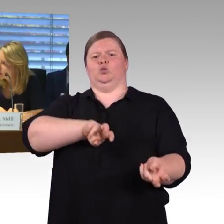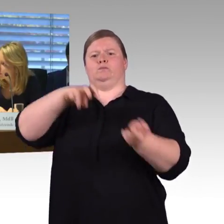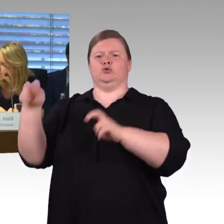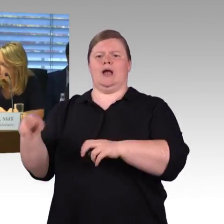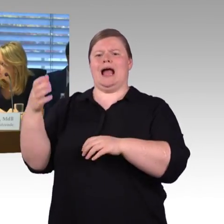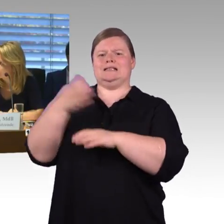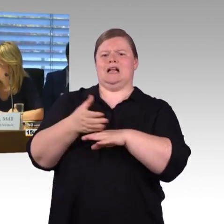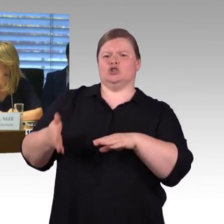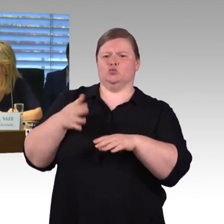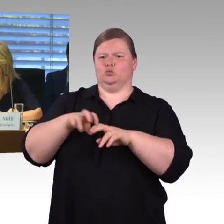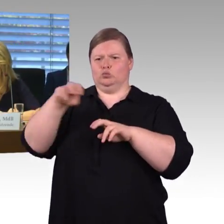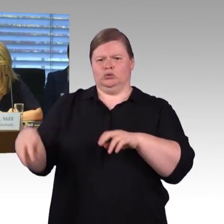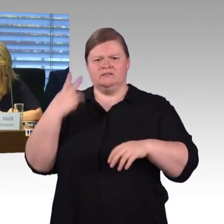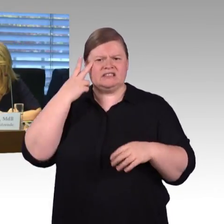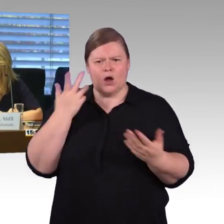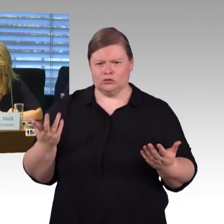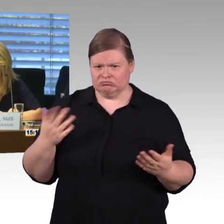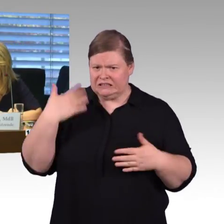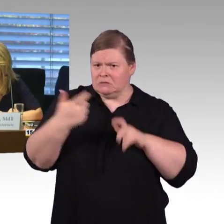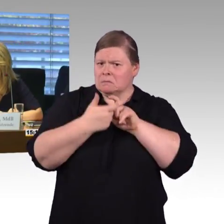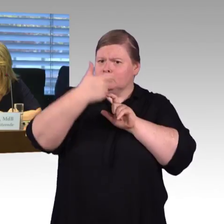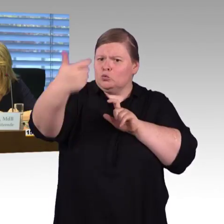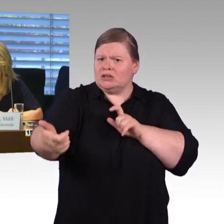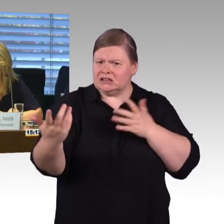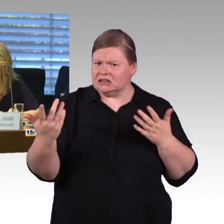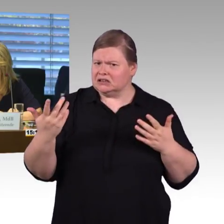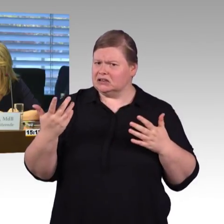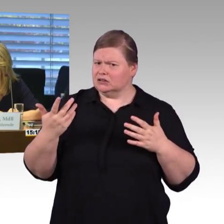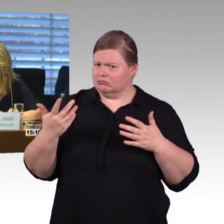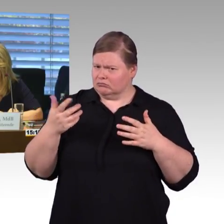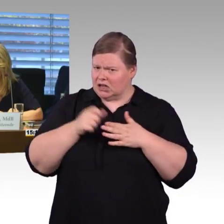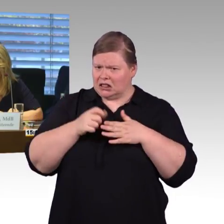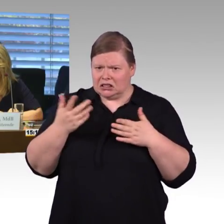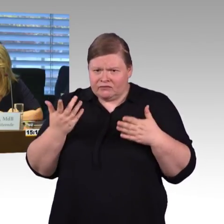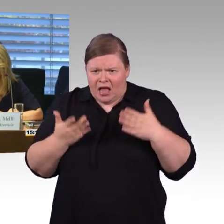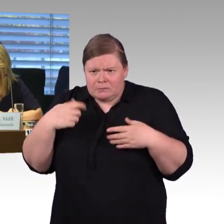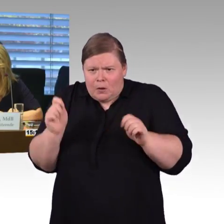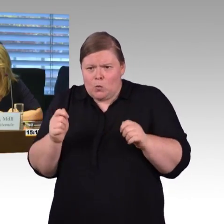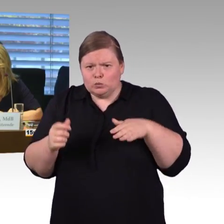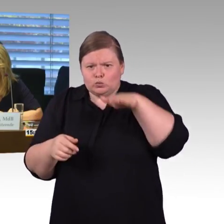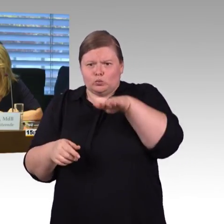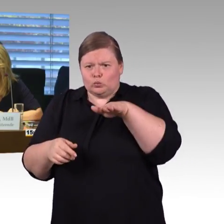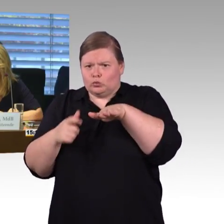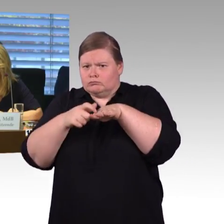(Rednerwechsel) Vielen Dank, Kollege Burkert bitte. (Rednerwechsel) Herr Wenndorf, der ICE 1 geht ja ins Redesign,